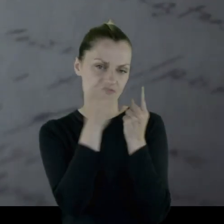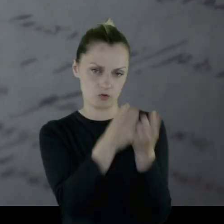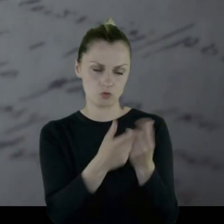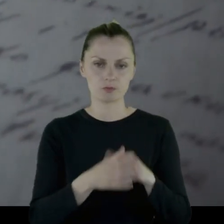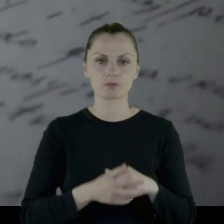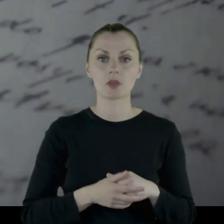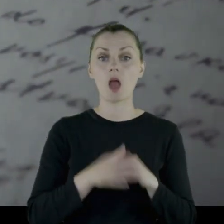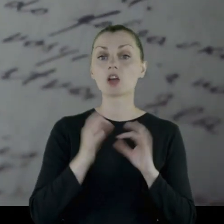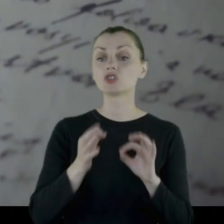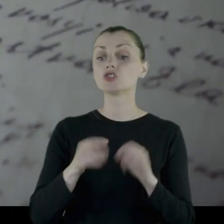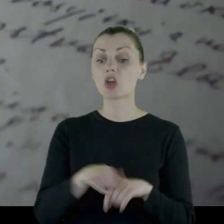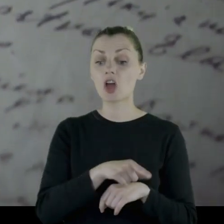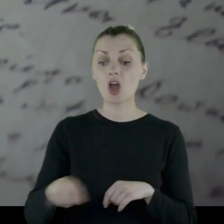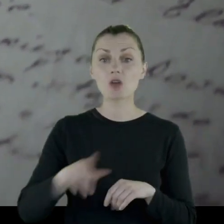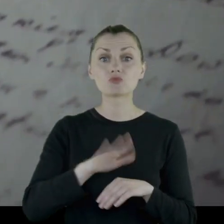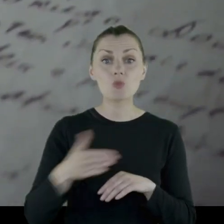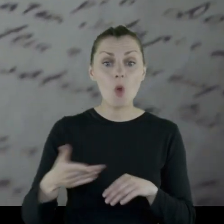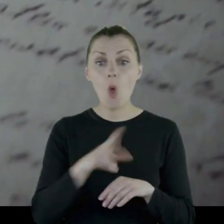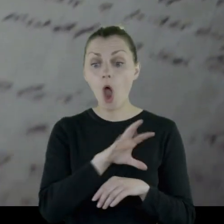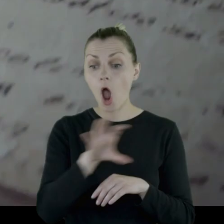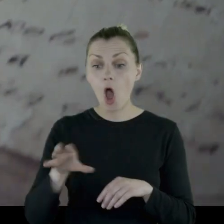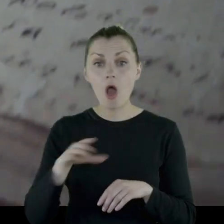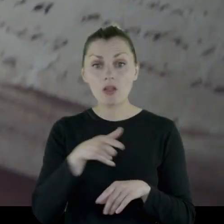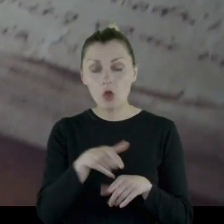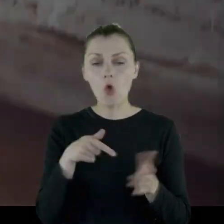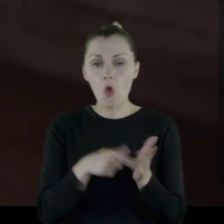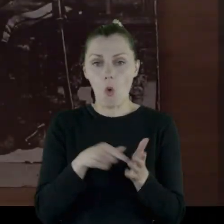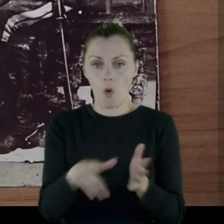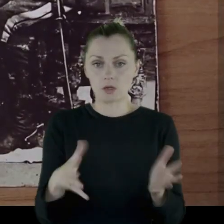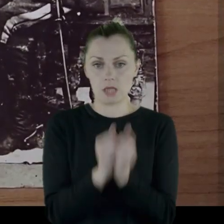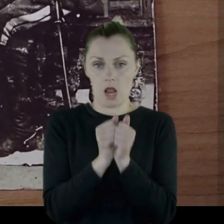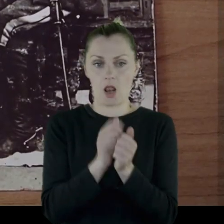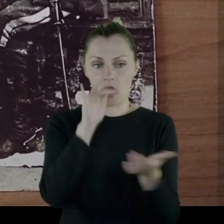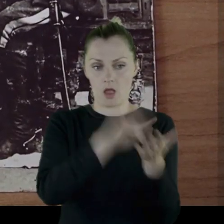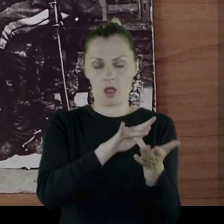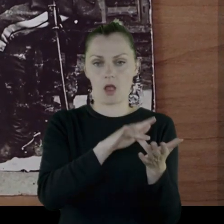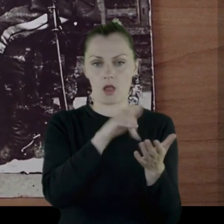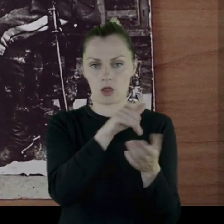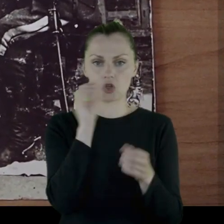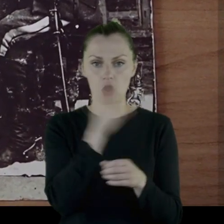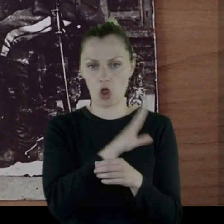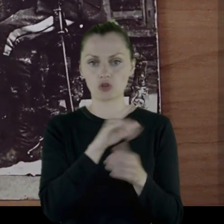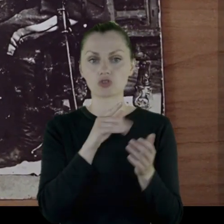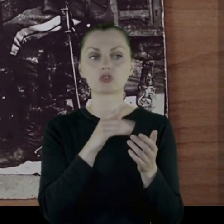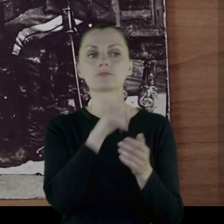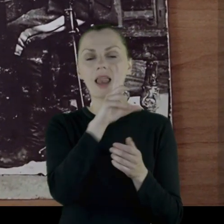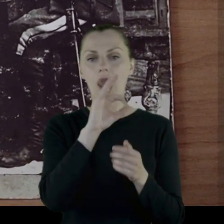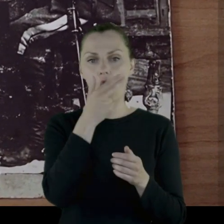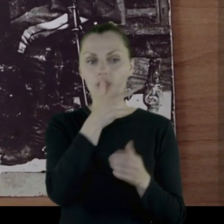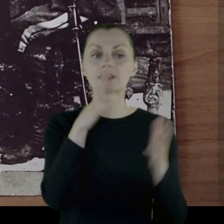Te przedmioty, które dzisiaj możemy oglądać, to są właśnie wyłowione w Starachowicach ze śmietnika przez Leona.